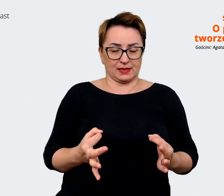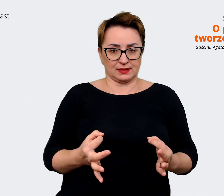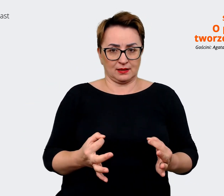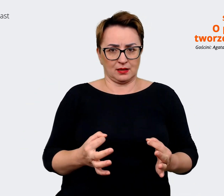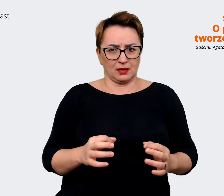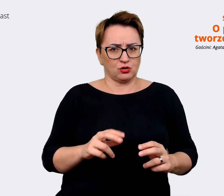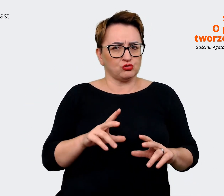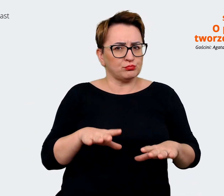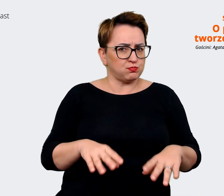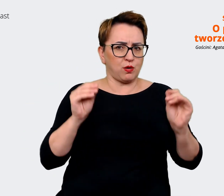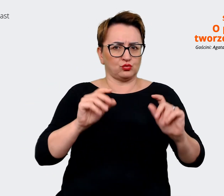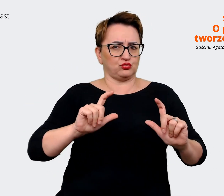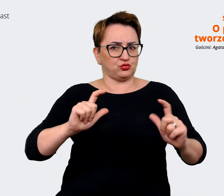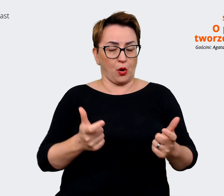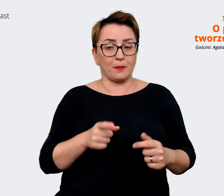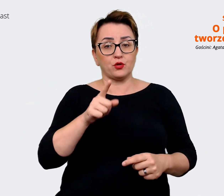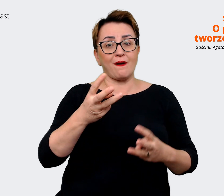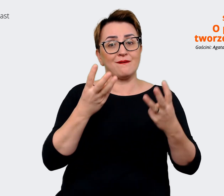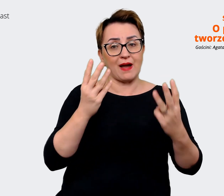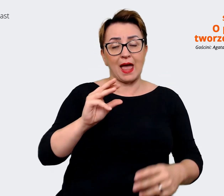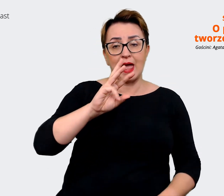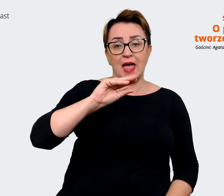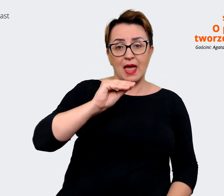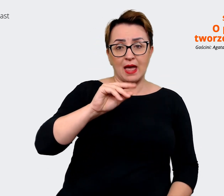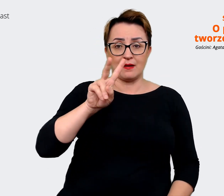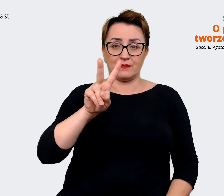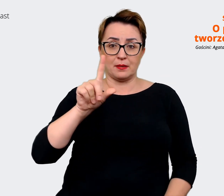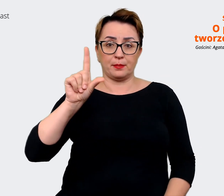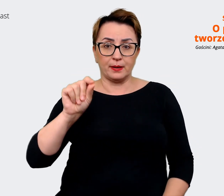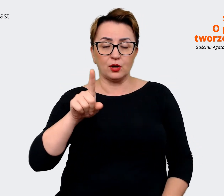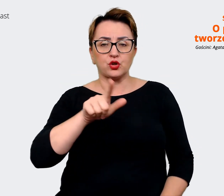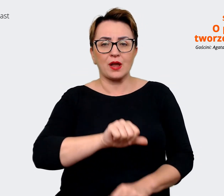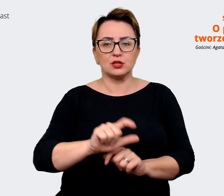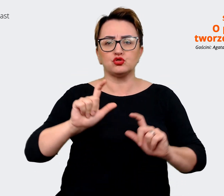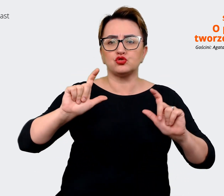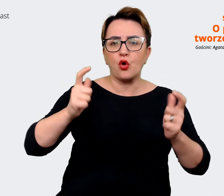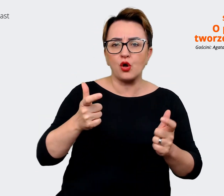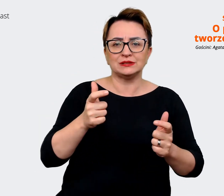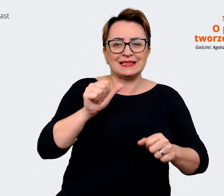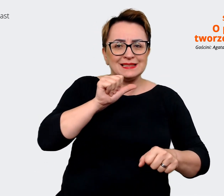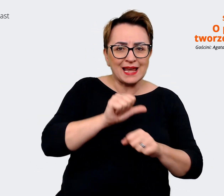jest ważne, że Employer Value Proposition to jest coś, co jest. Oczywiście my możemy myśleć o jakimś